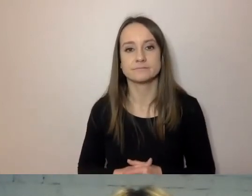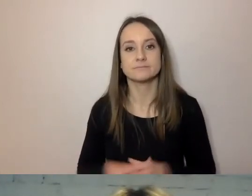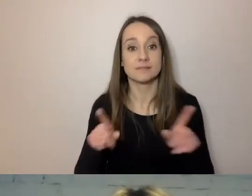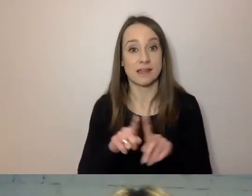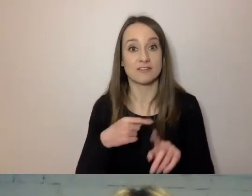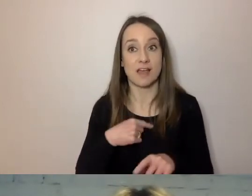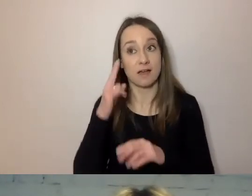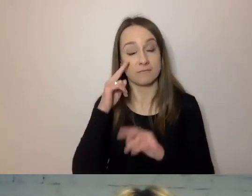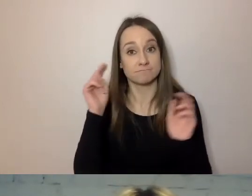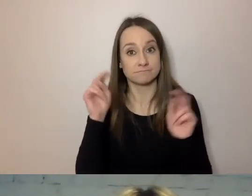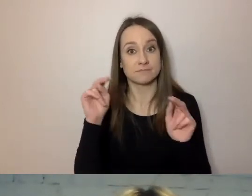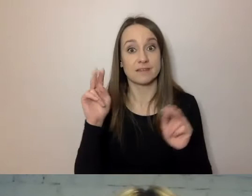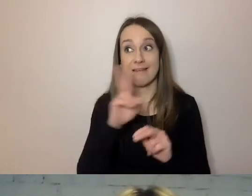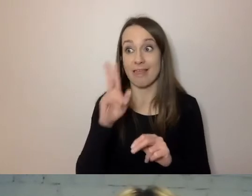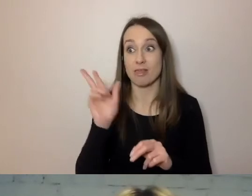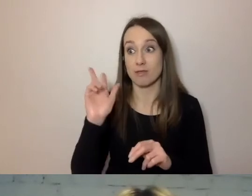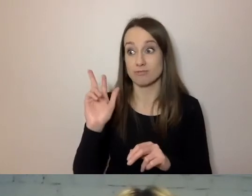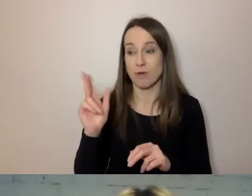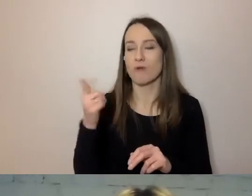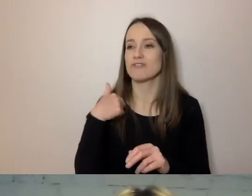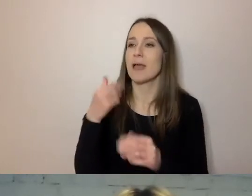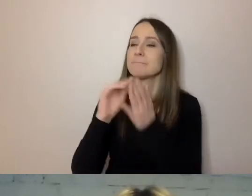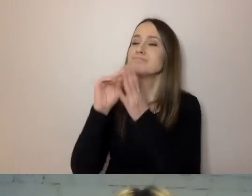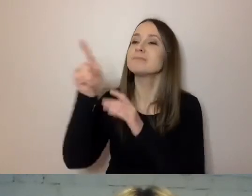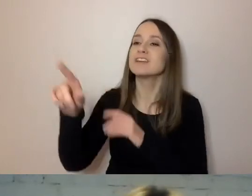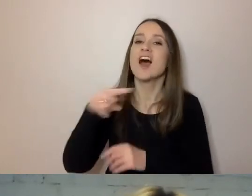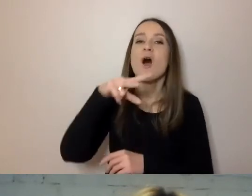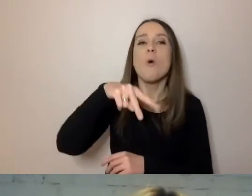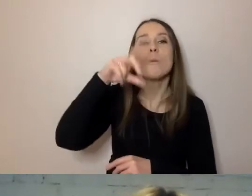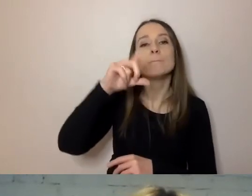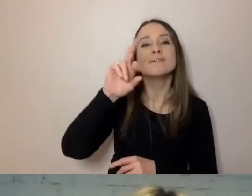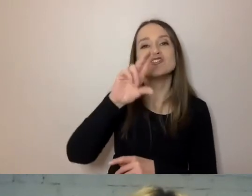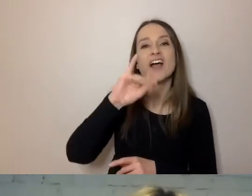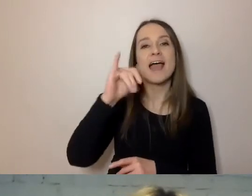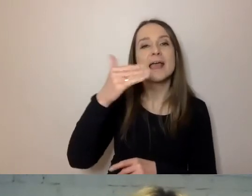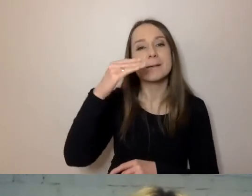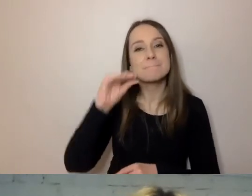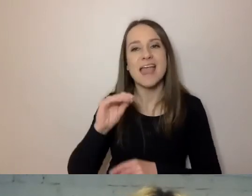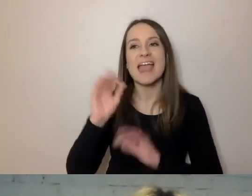Kiedy komuś w odpowiedzi piszemy: „Uprzejmie pana informujemy”, to jesteśmy nieuprzejmi.